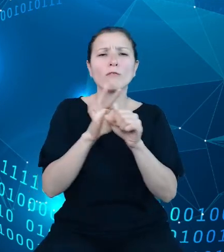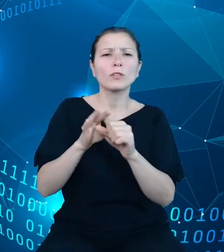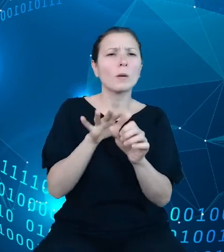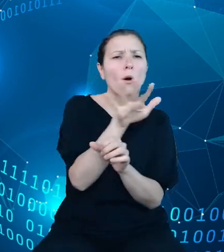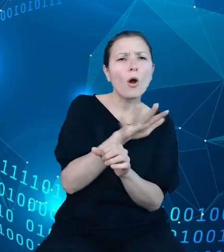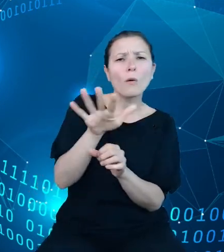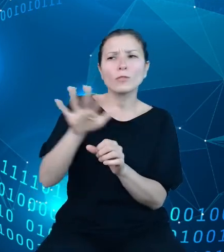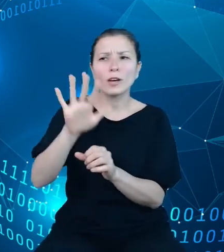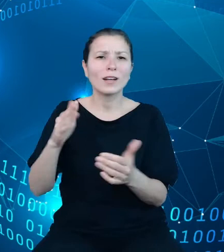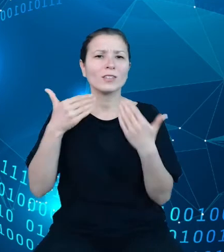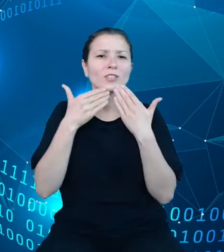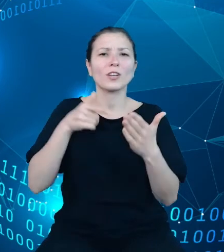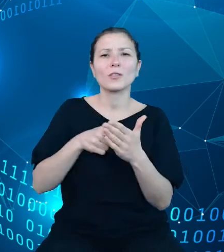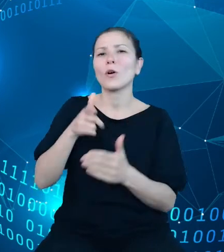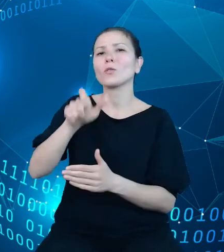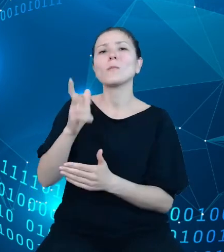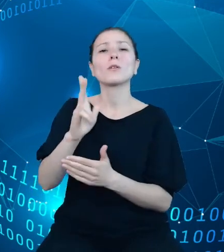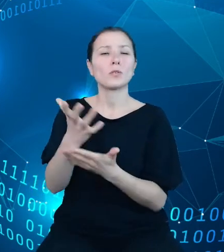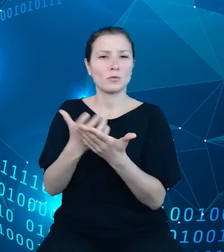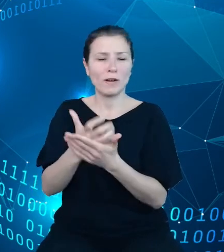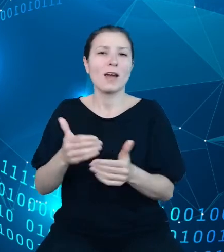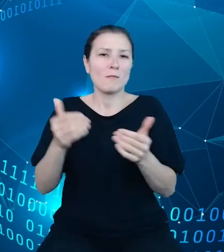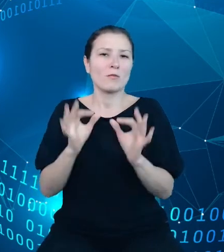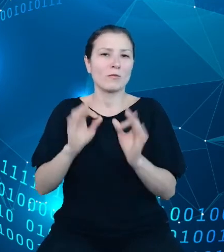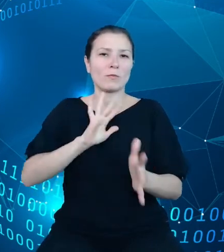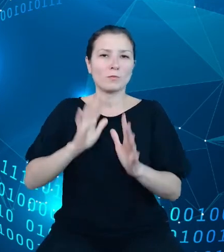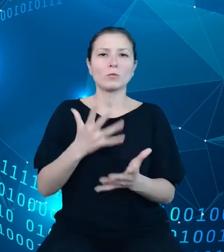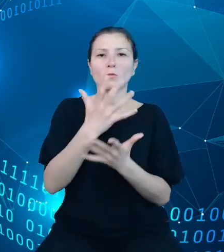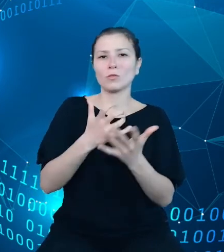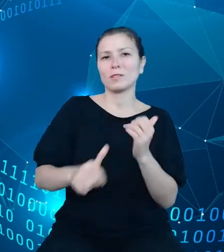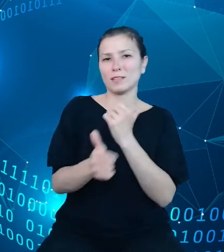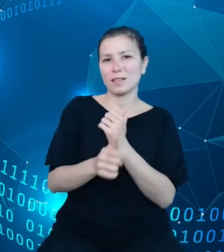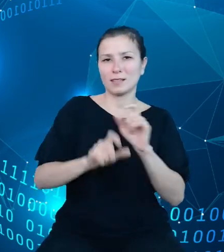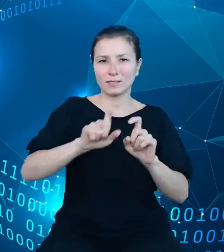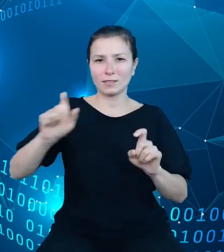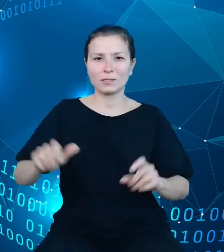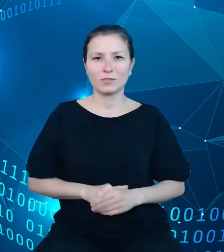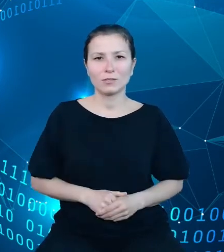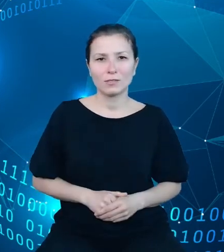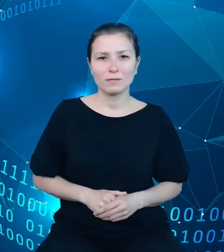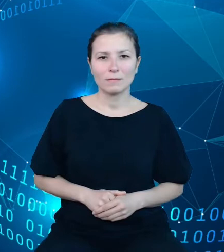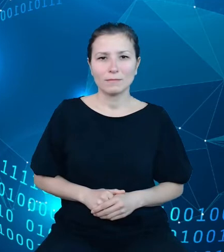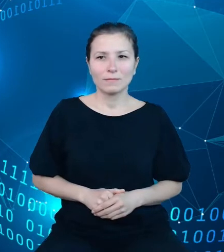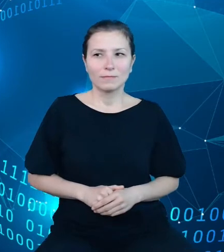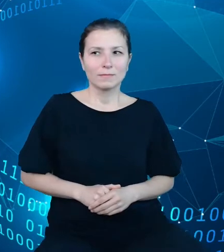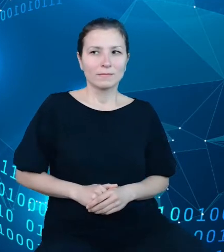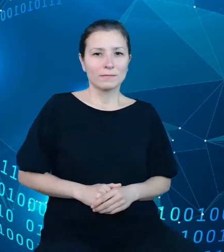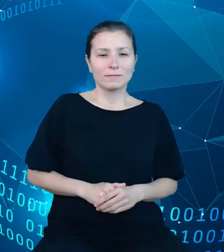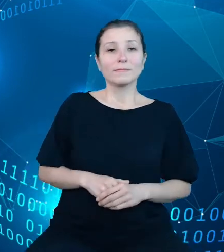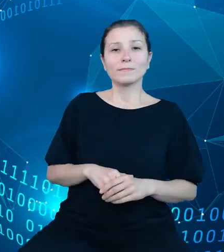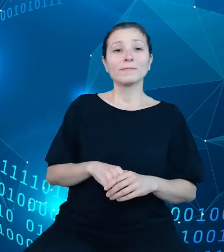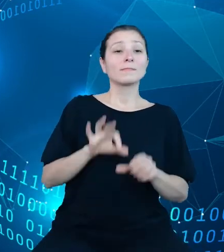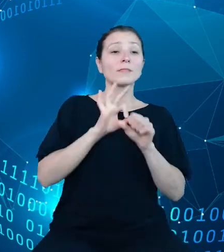wykorzystywaniu danych statystycznych. Przewodniki danych, przewodniki po obszarach